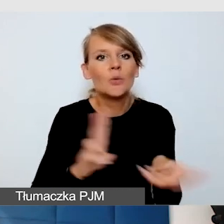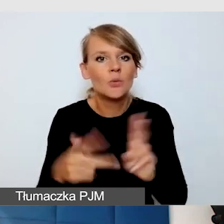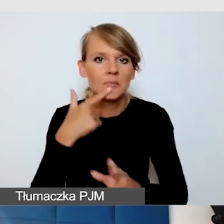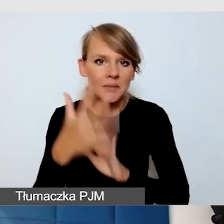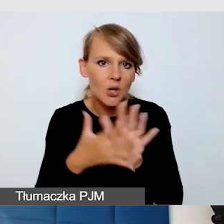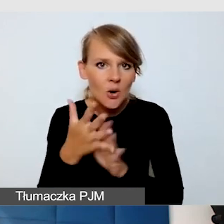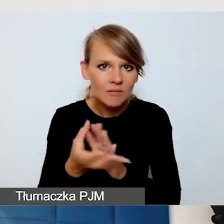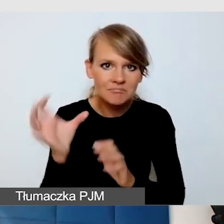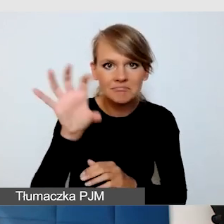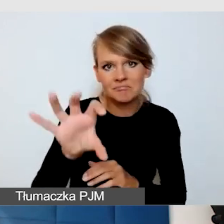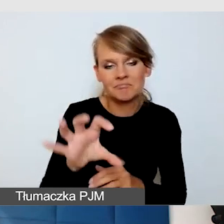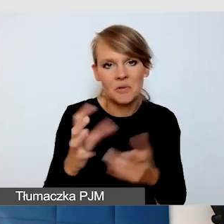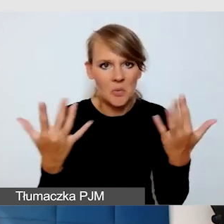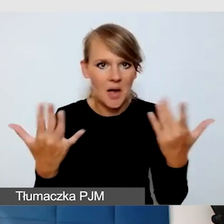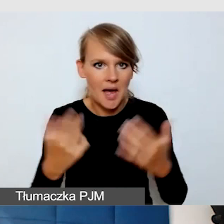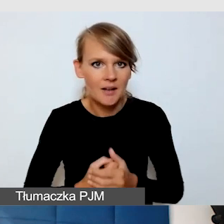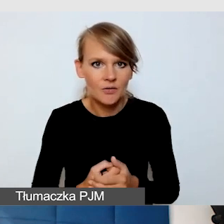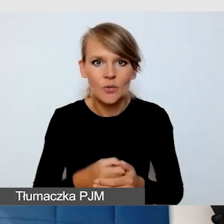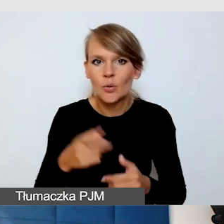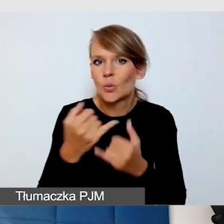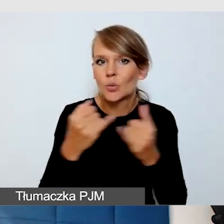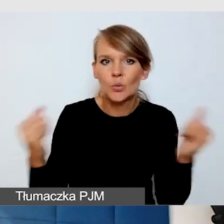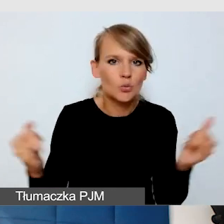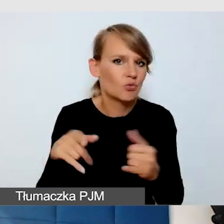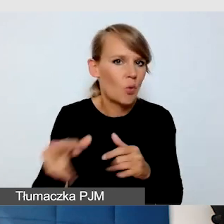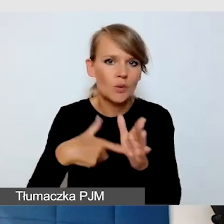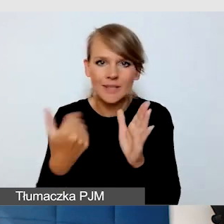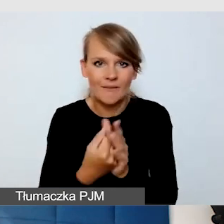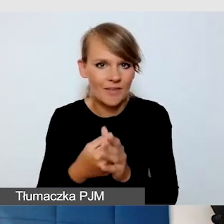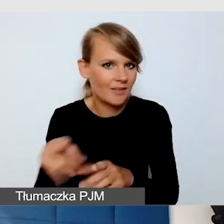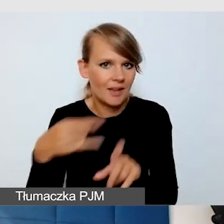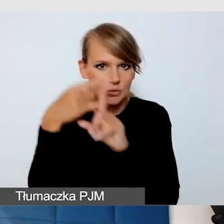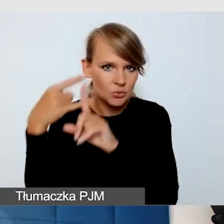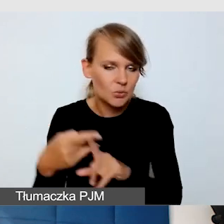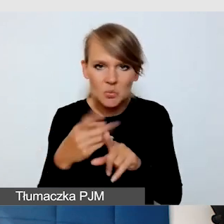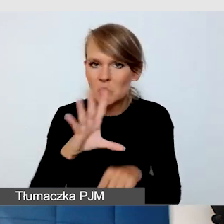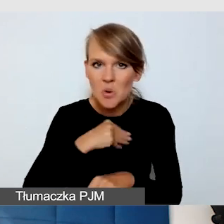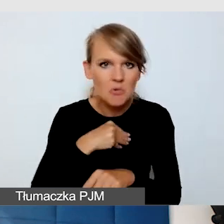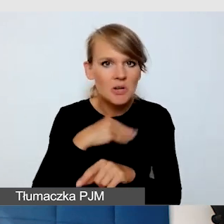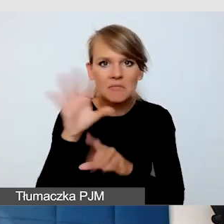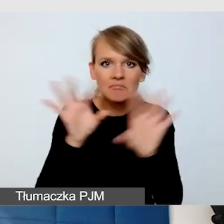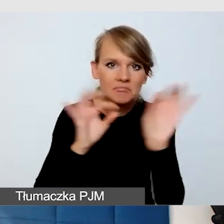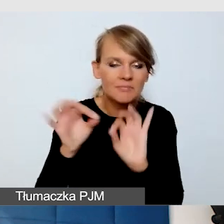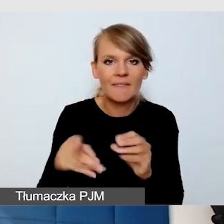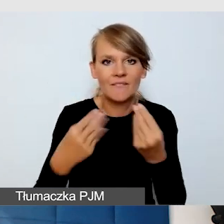Jest wiele funkcji też na ZOOM-ie, które można włączyć w ustawieniach, które zwiększają dostępność wydarzenia.